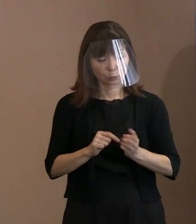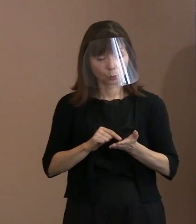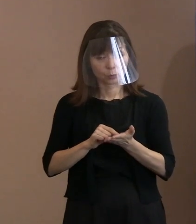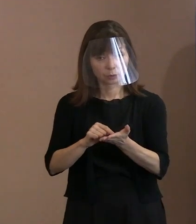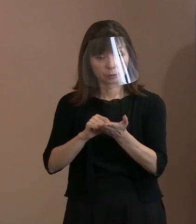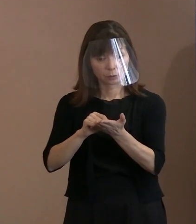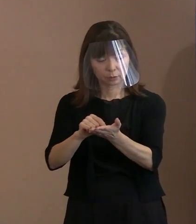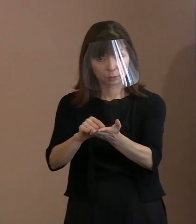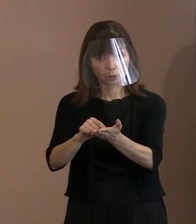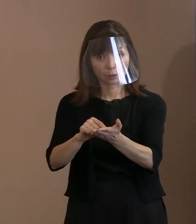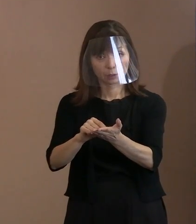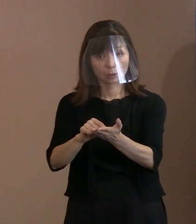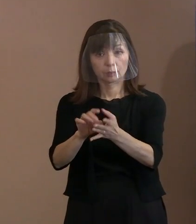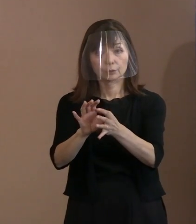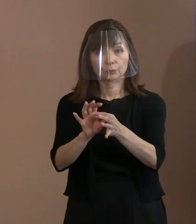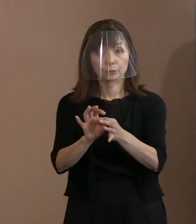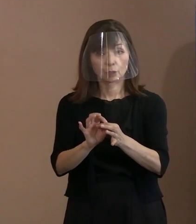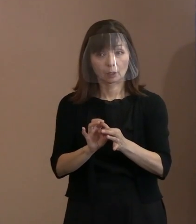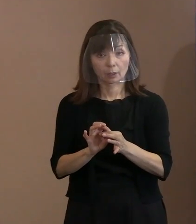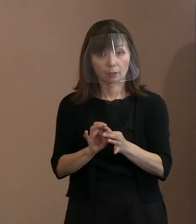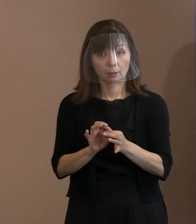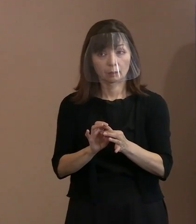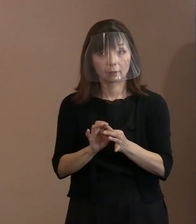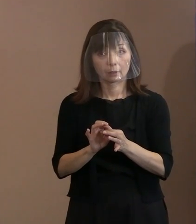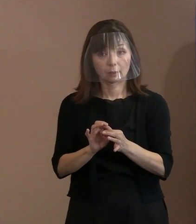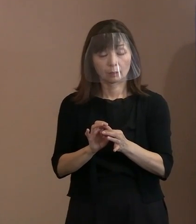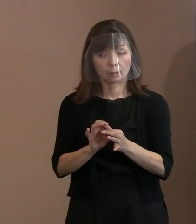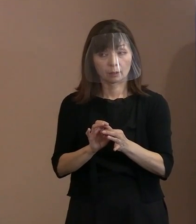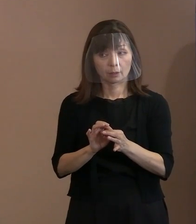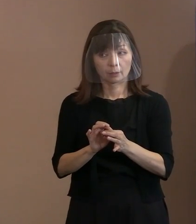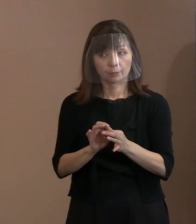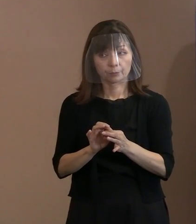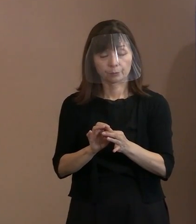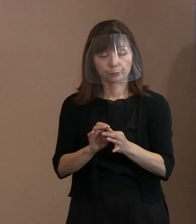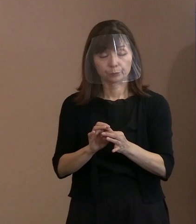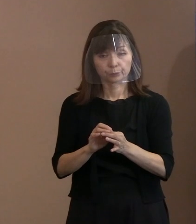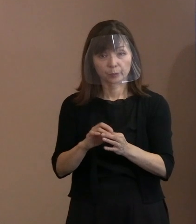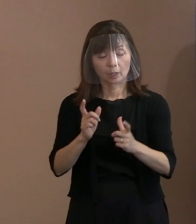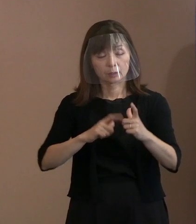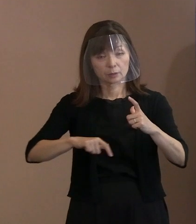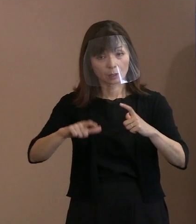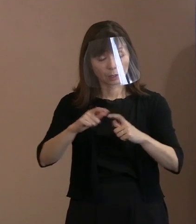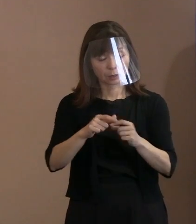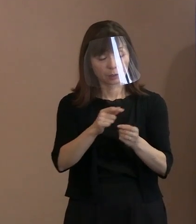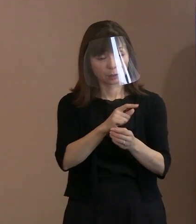本来もっとしっかり 幅広く救うという観点から､